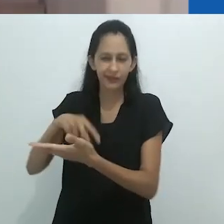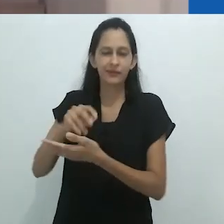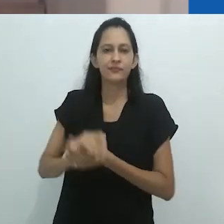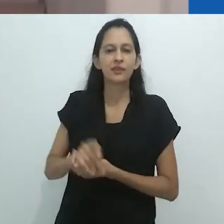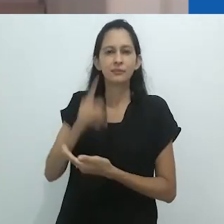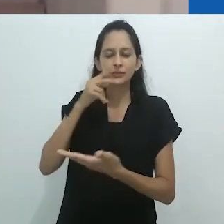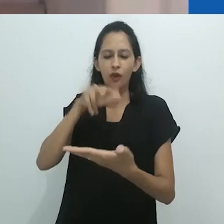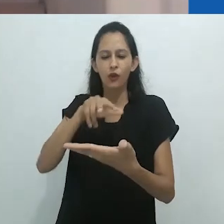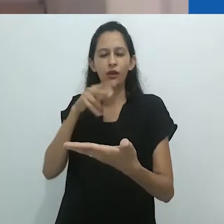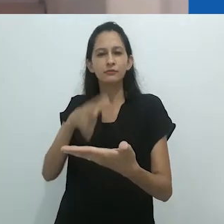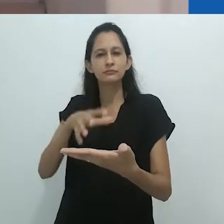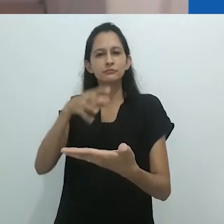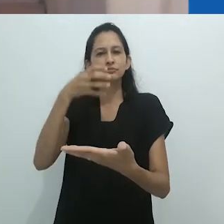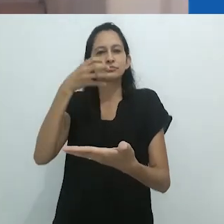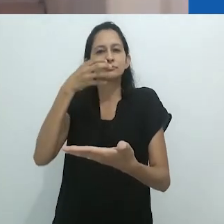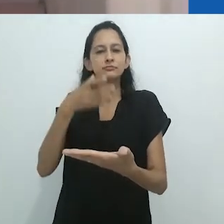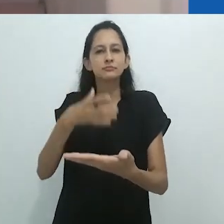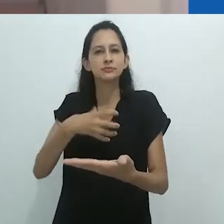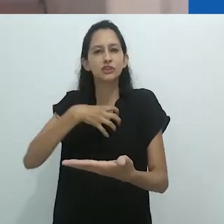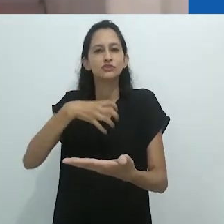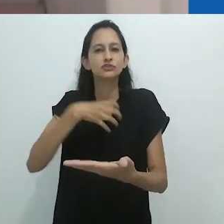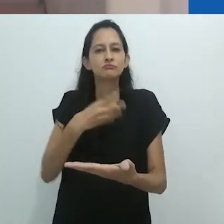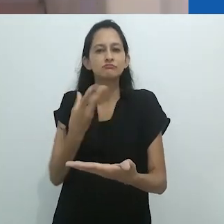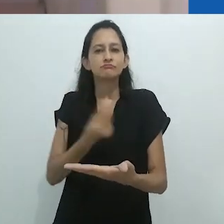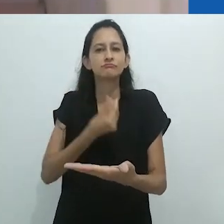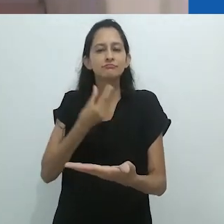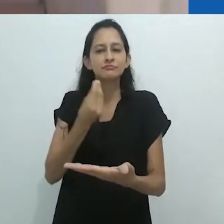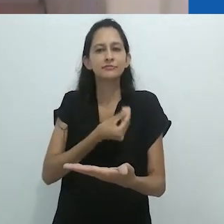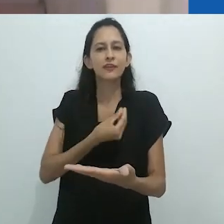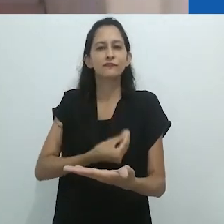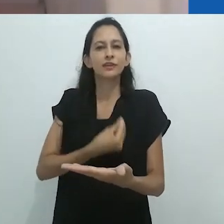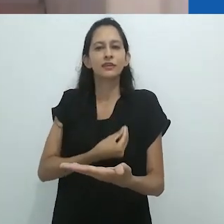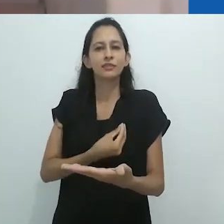e seu dom para a contação de histórias. Talvez estejam aí resumidas